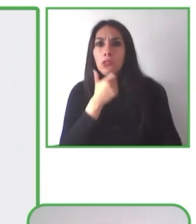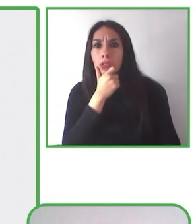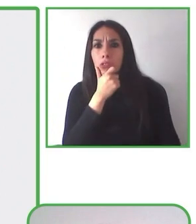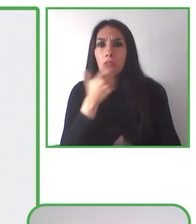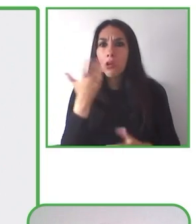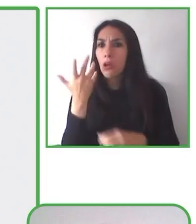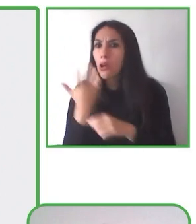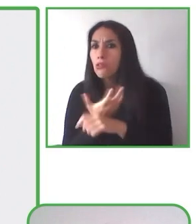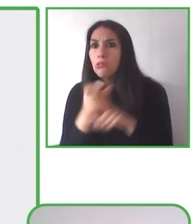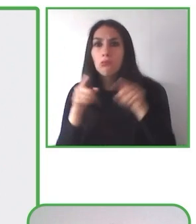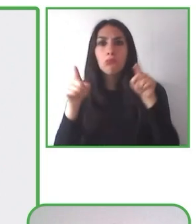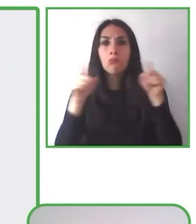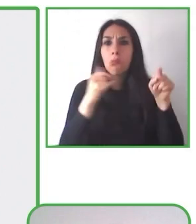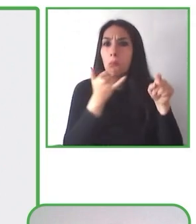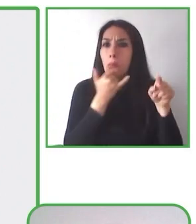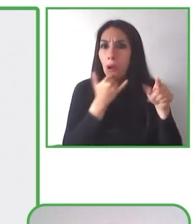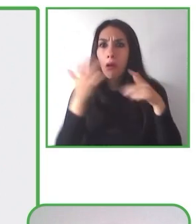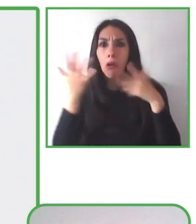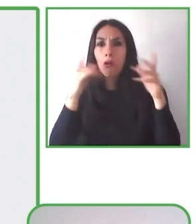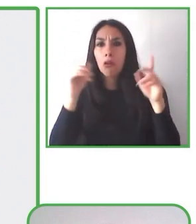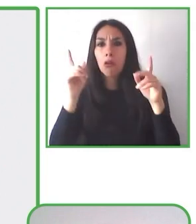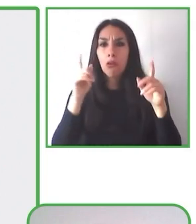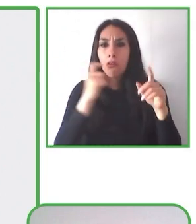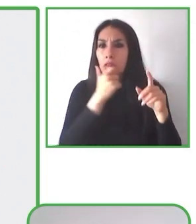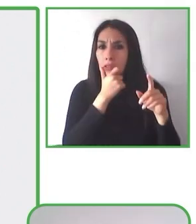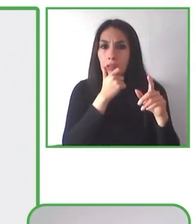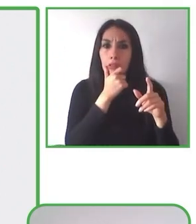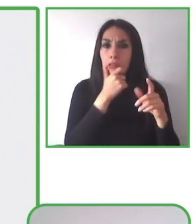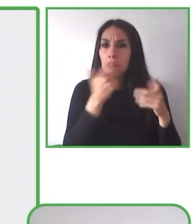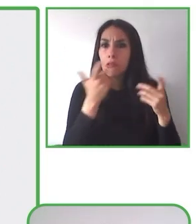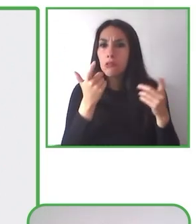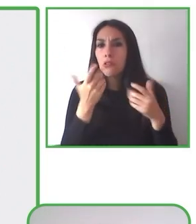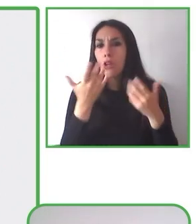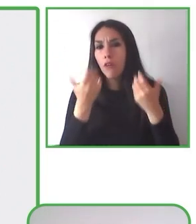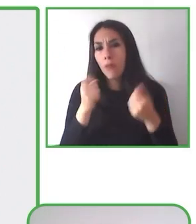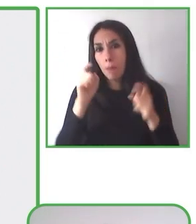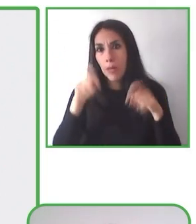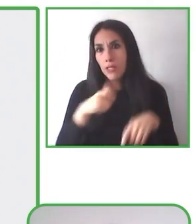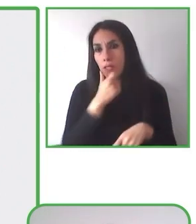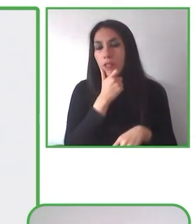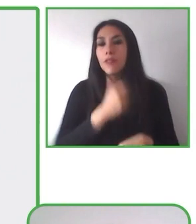en los territorios a las personas que van a replicar esta actividad y también la